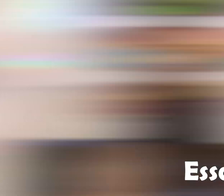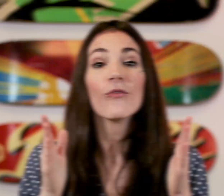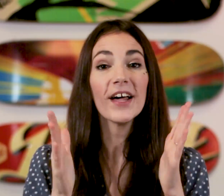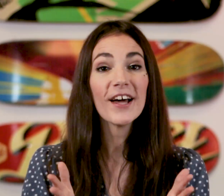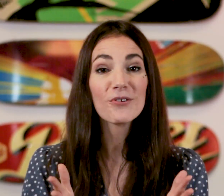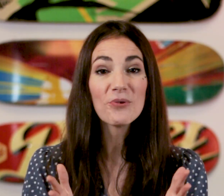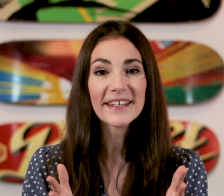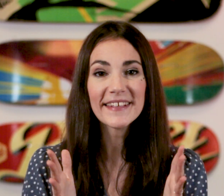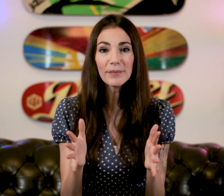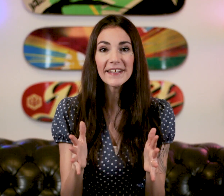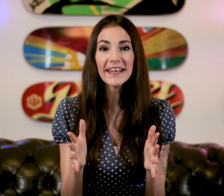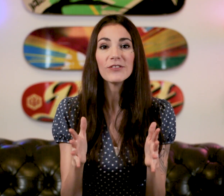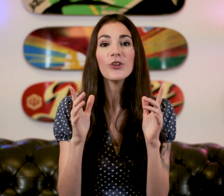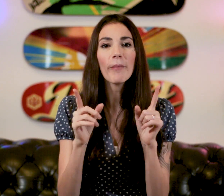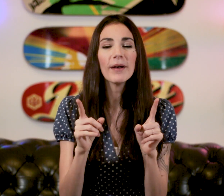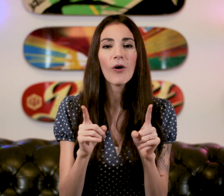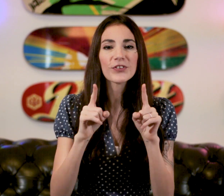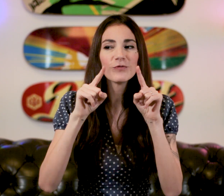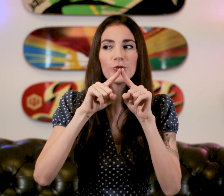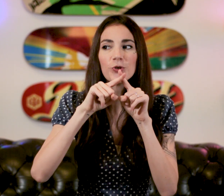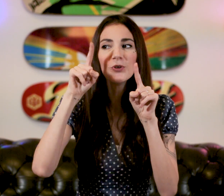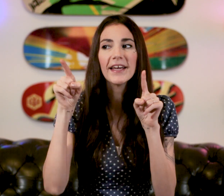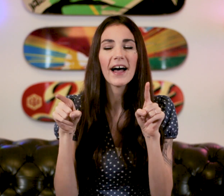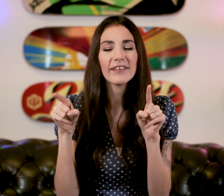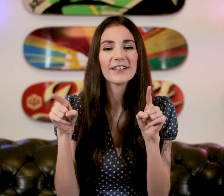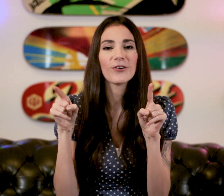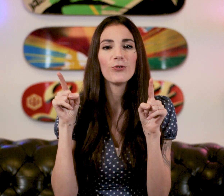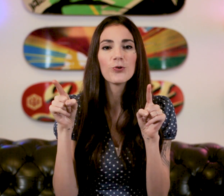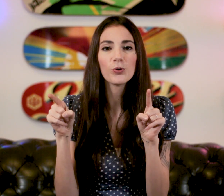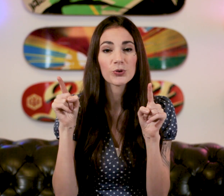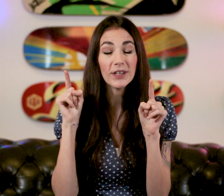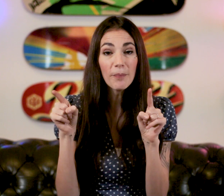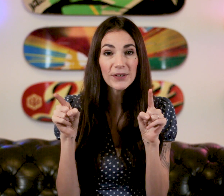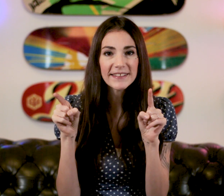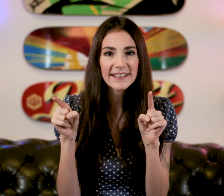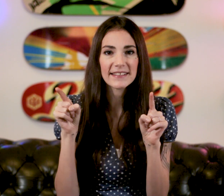Voilà le cours est terminé ! Normalement si vous cumulez avec le cours sur la politesse